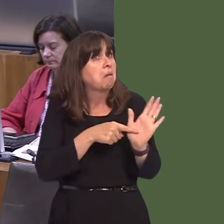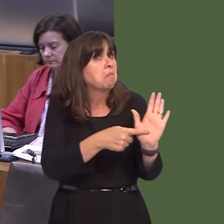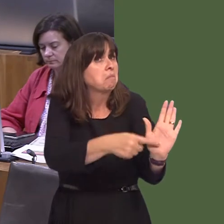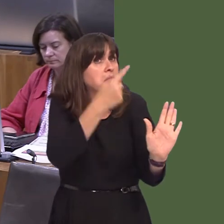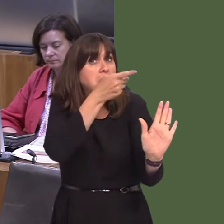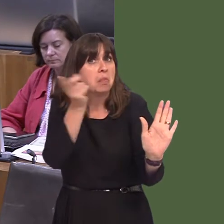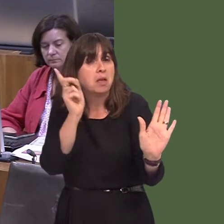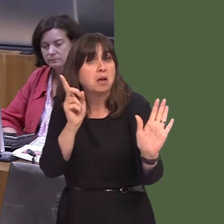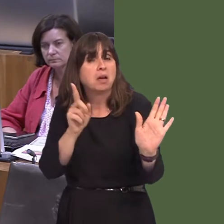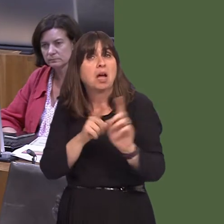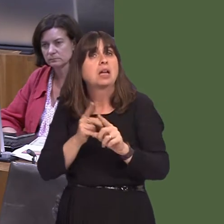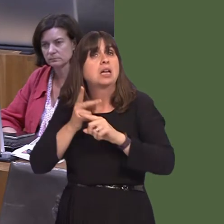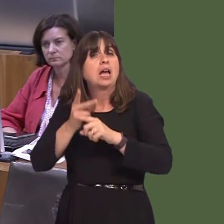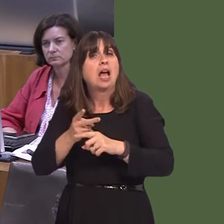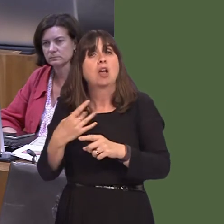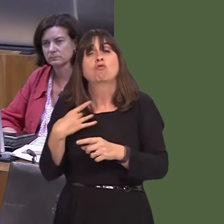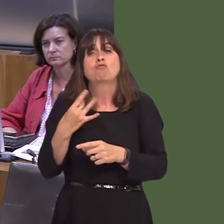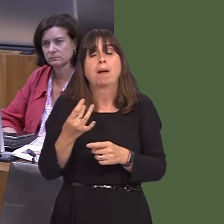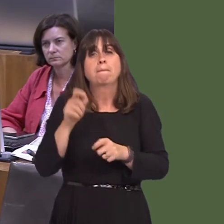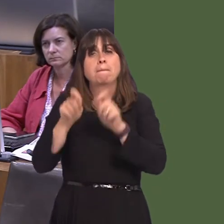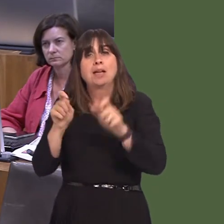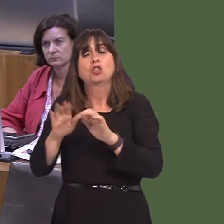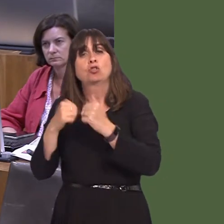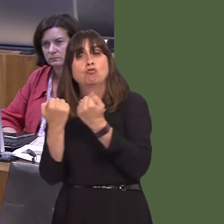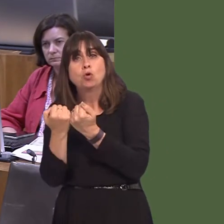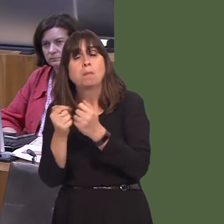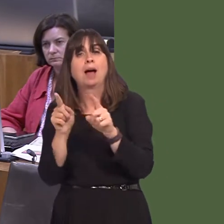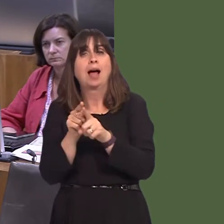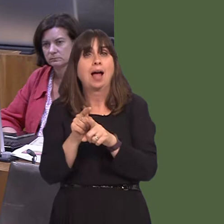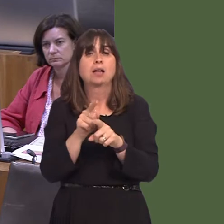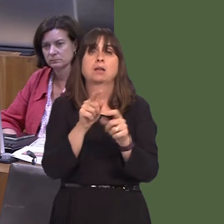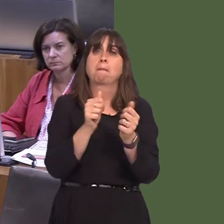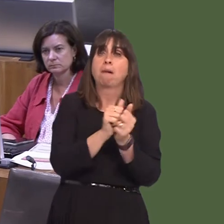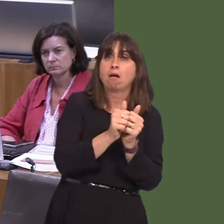sydd wedi cael ei ysgrifennu gan rywun sy'n eistedd mewn swyddfa; mae hwn wedi cael ei